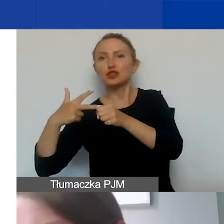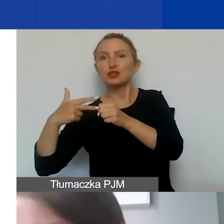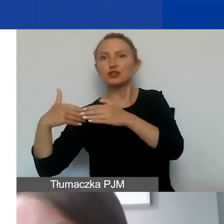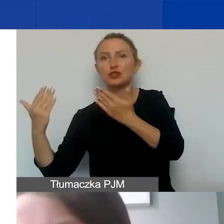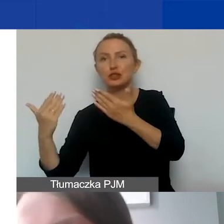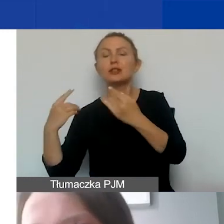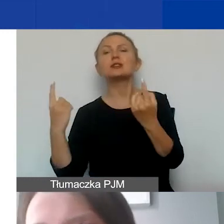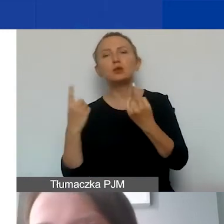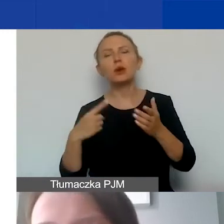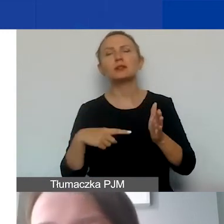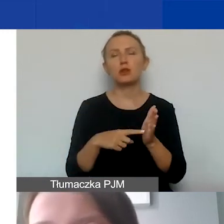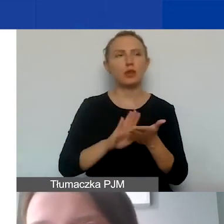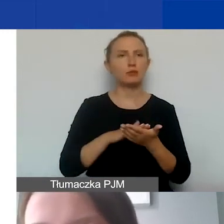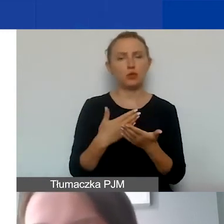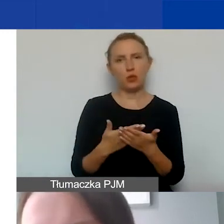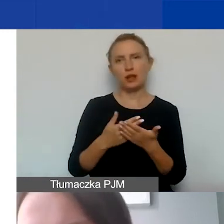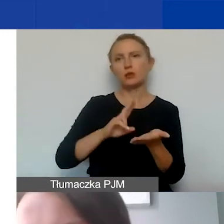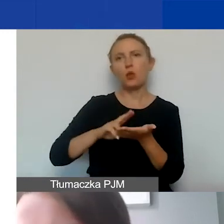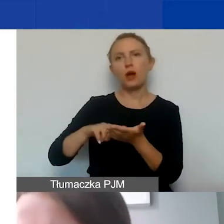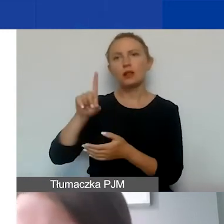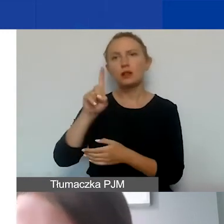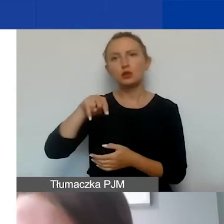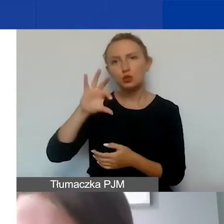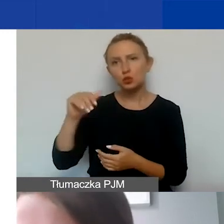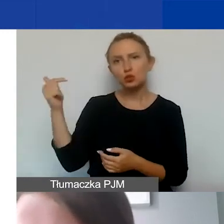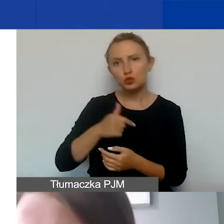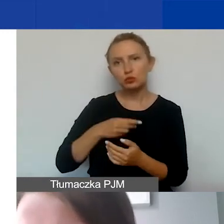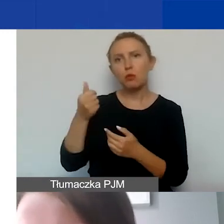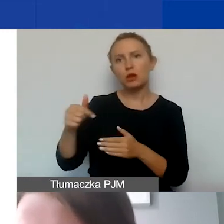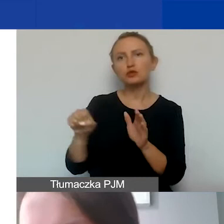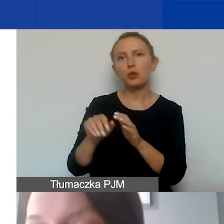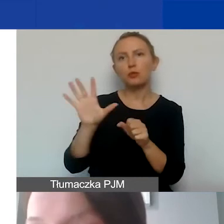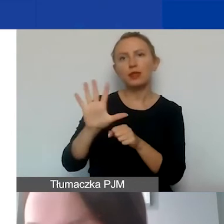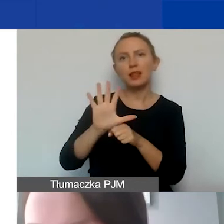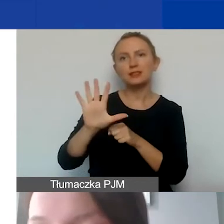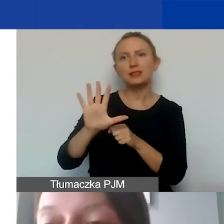Taka sytuacja dotyczy np. składek ZUS, które musimy opłacić do 15. dnia następnego miesiąca,